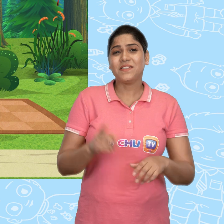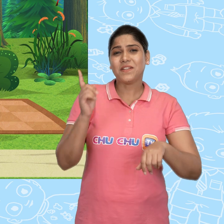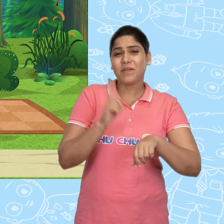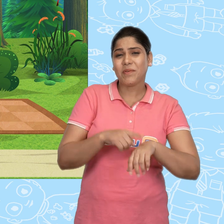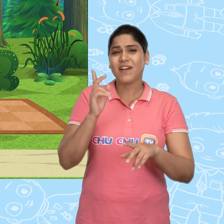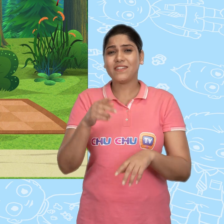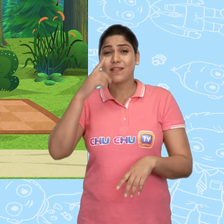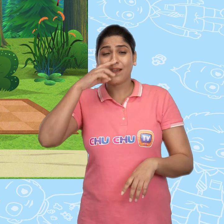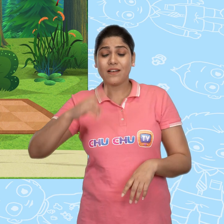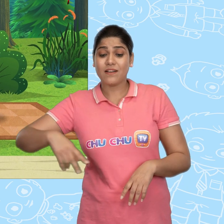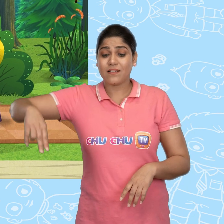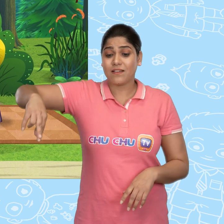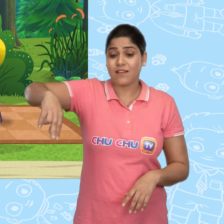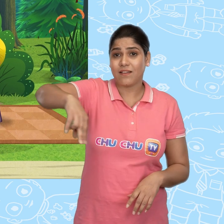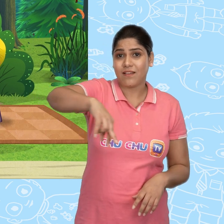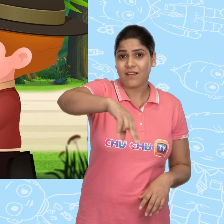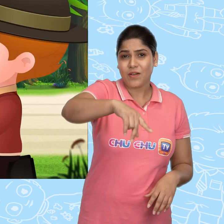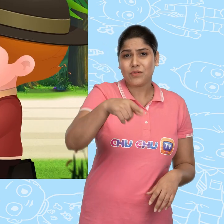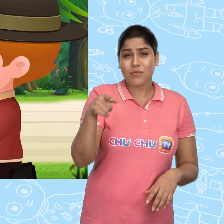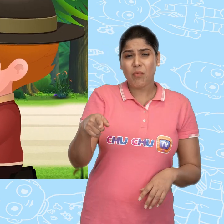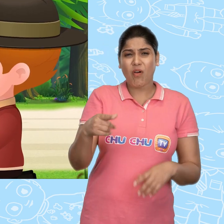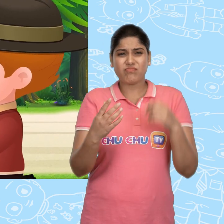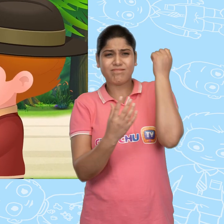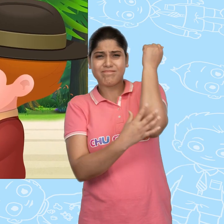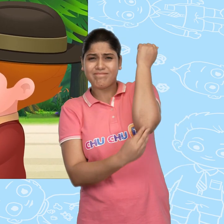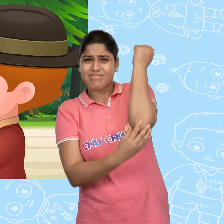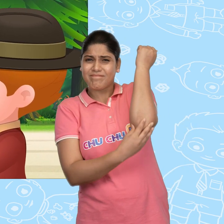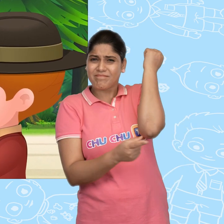तभी वहां से एक लड़की गुज़री जो बहुत गरीब लग रही थी.